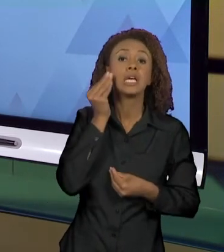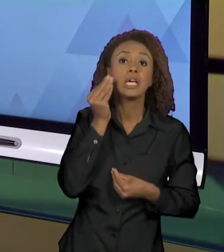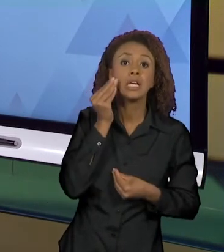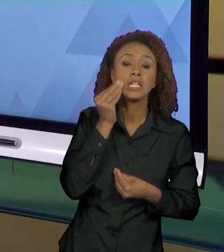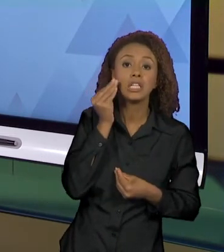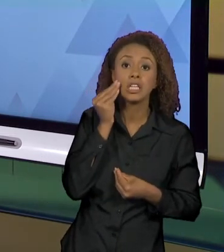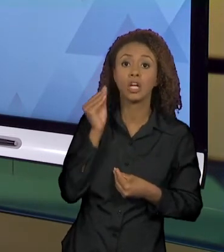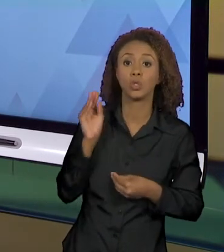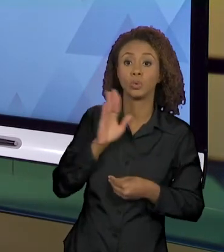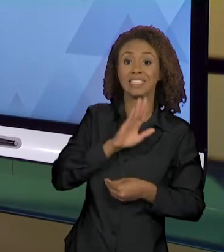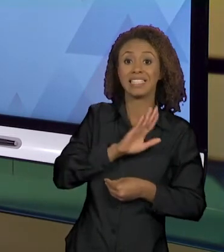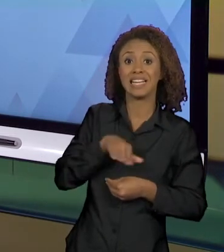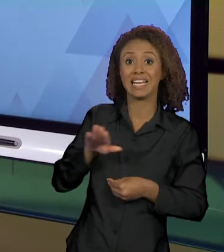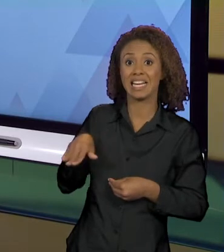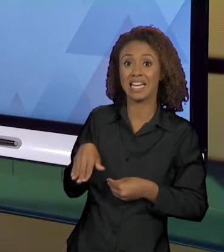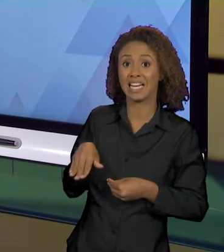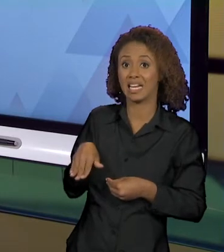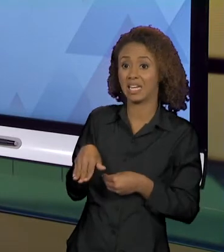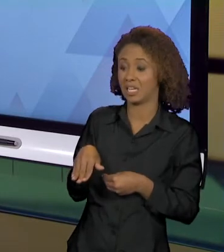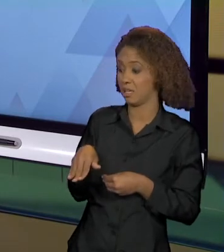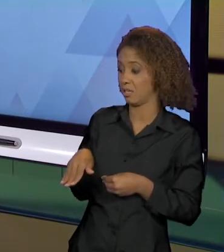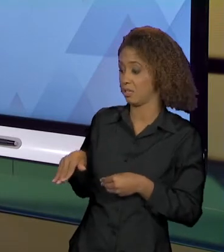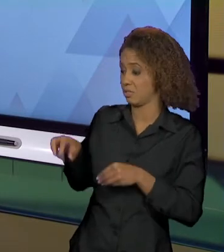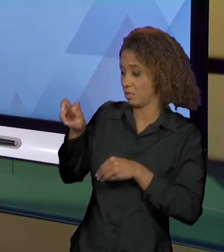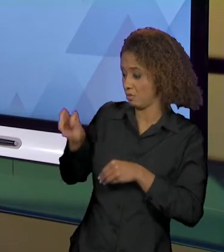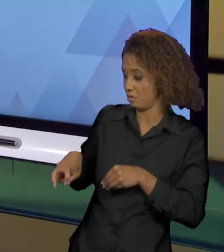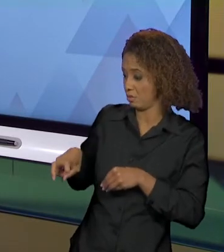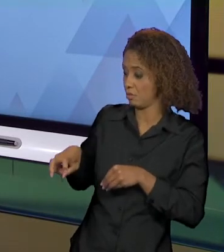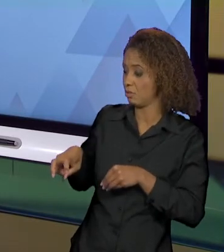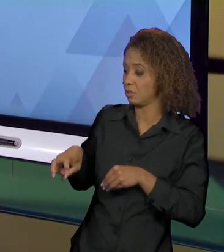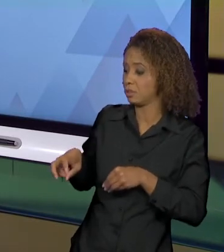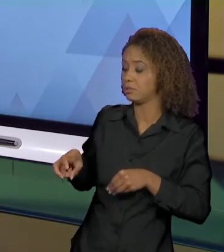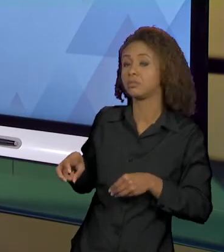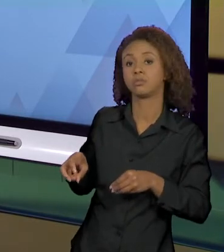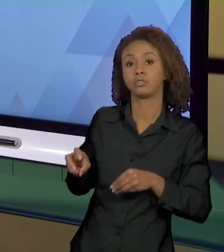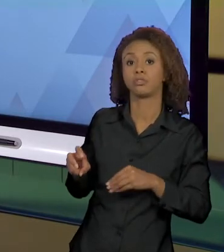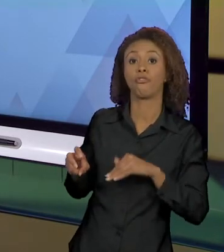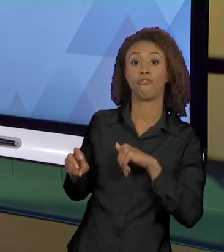DO BANCO DO CARRO E O VIDRO SUBIU", ENTENDEU?